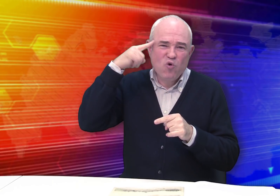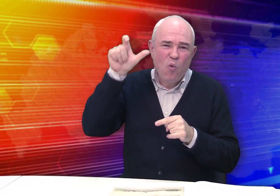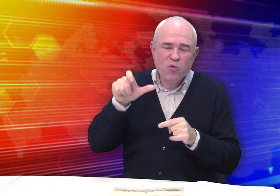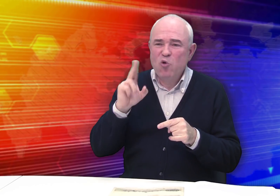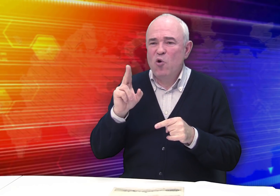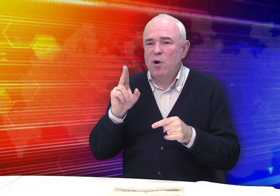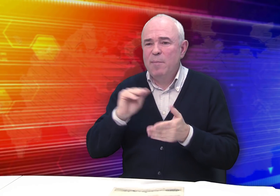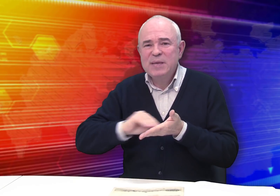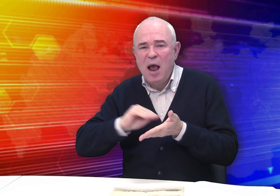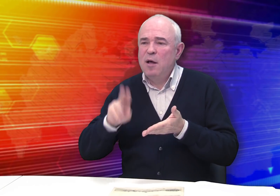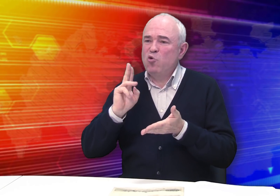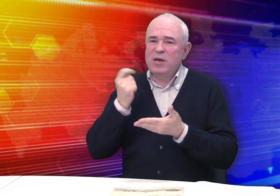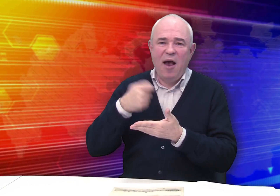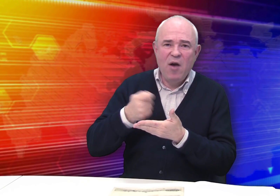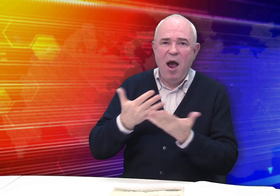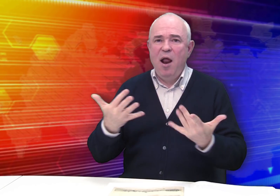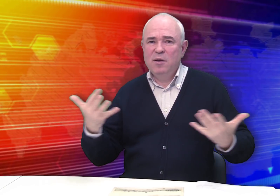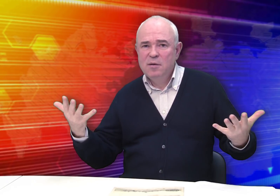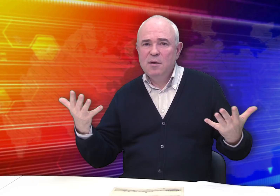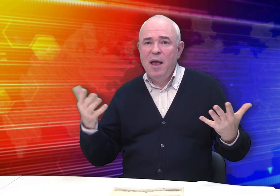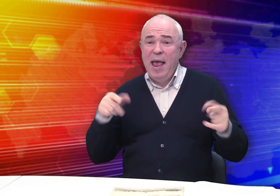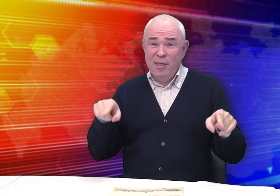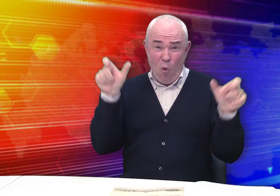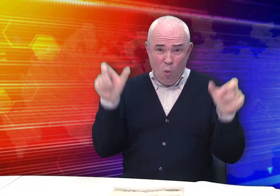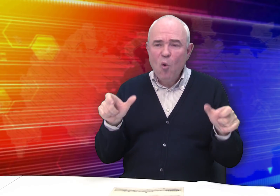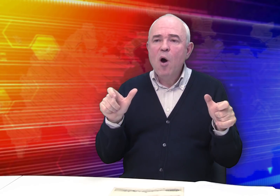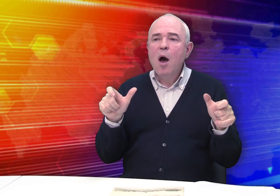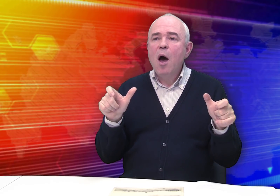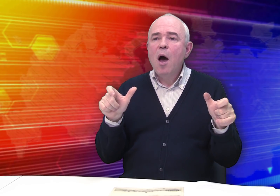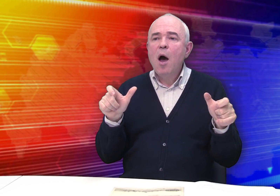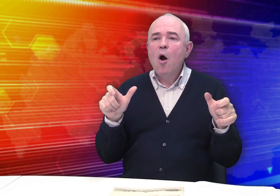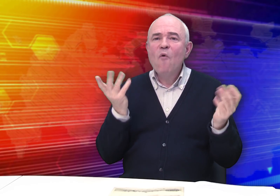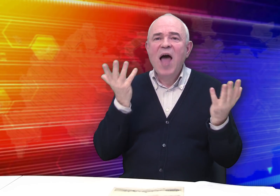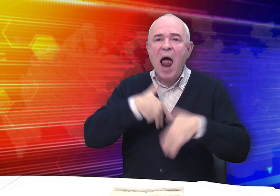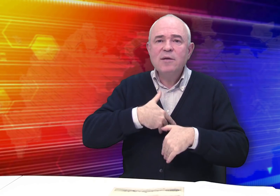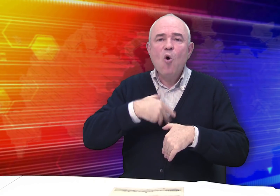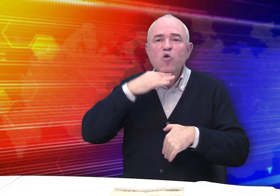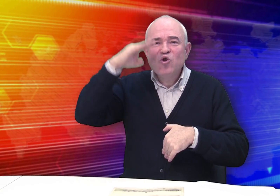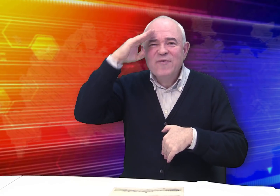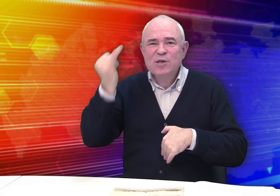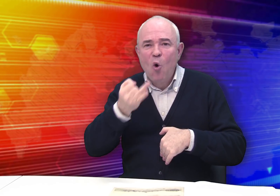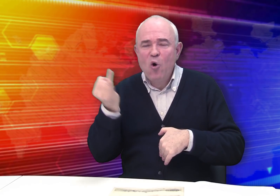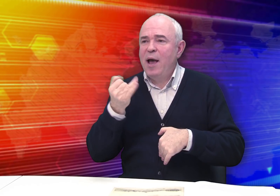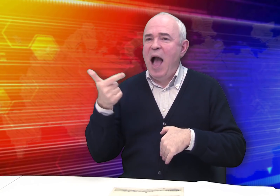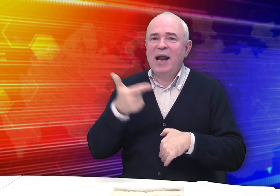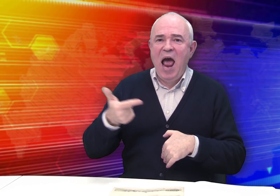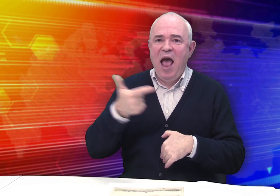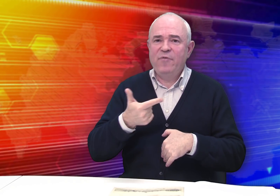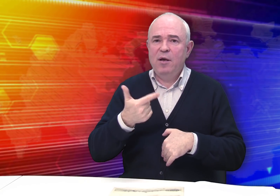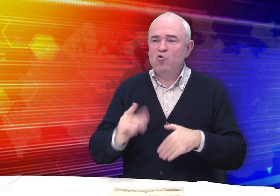Это творческие люди, кто рисовал, кто писал… Они увлекались отечественной историей и географией.